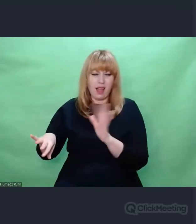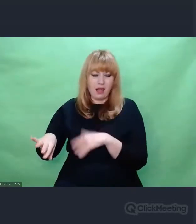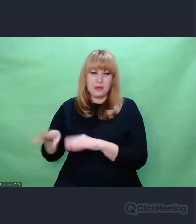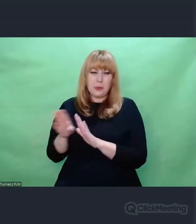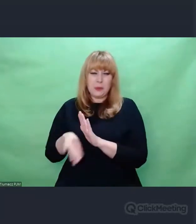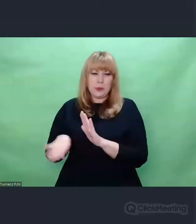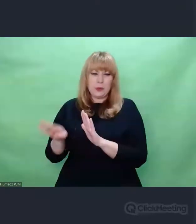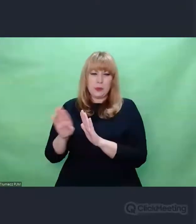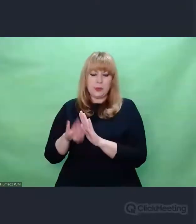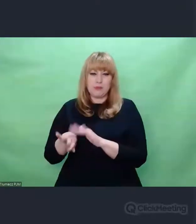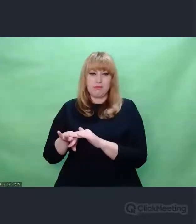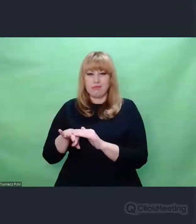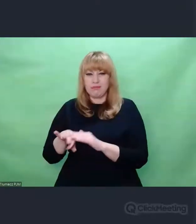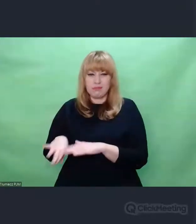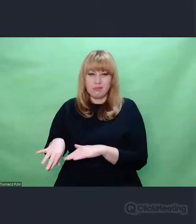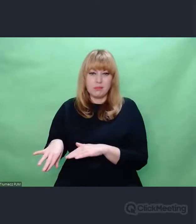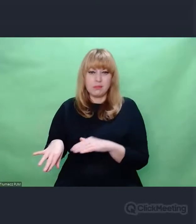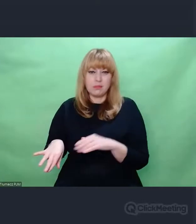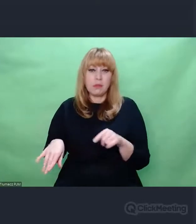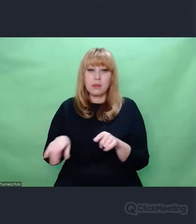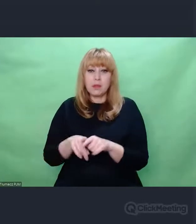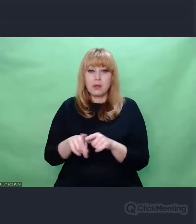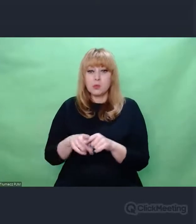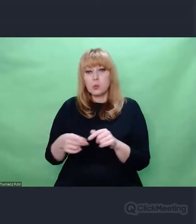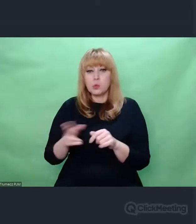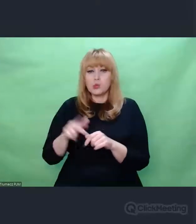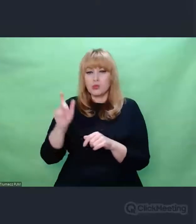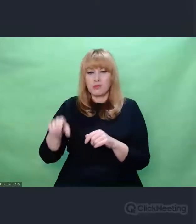lub wręcz uznawane za nie-sztukę.